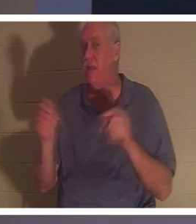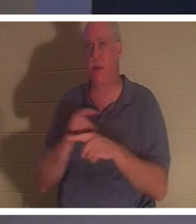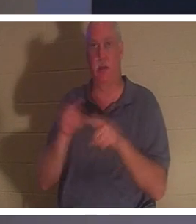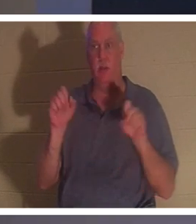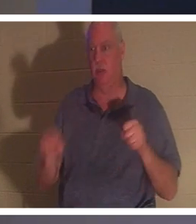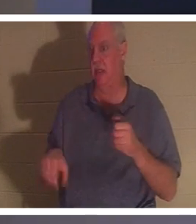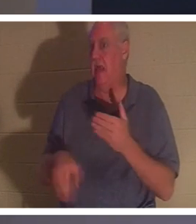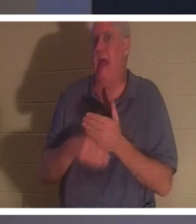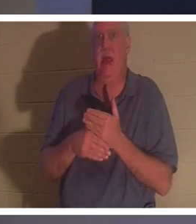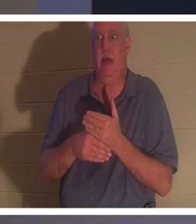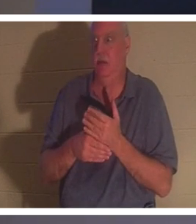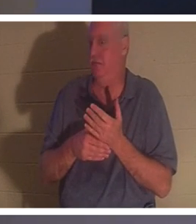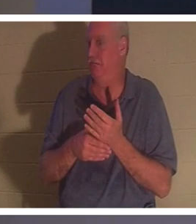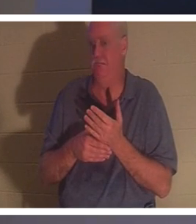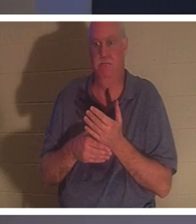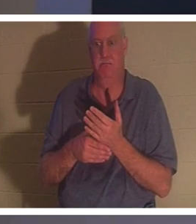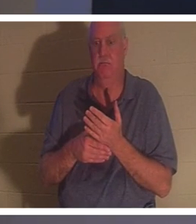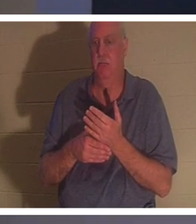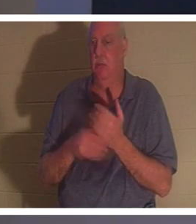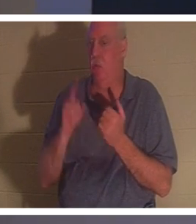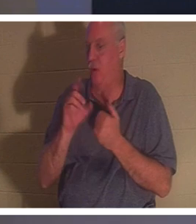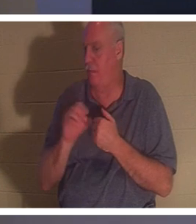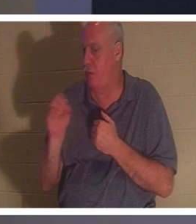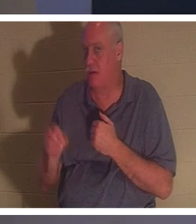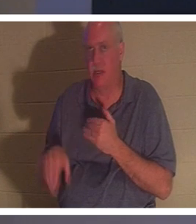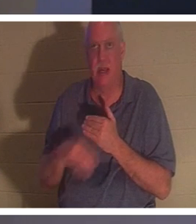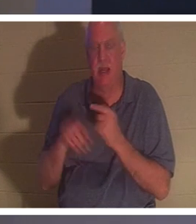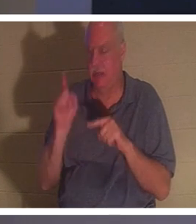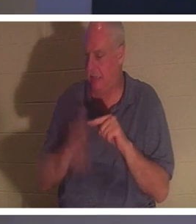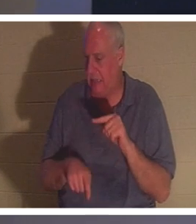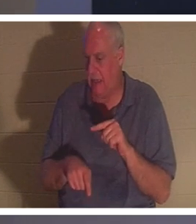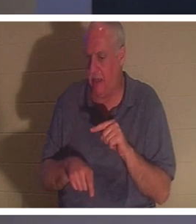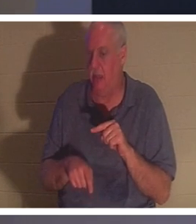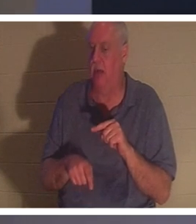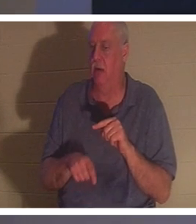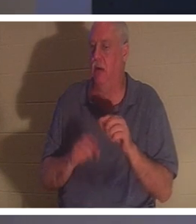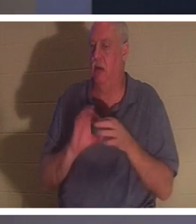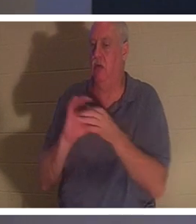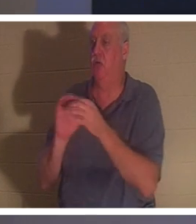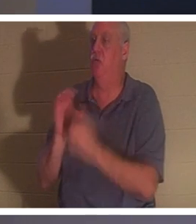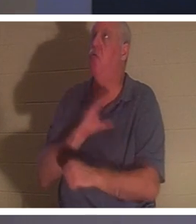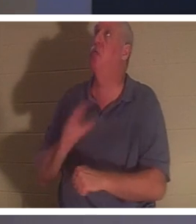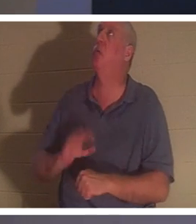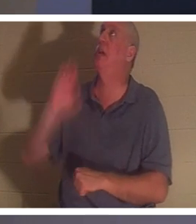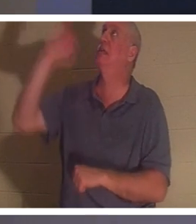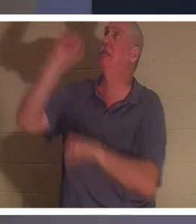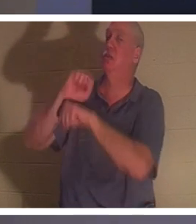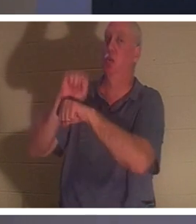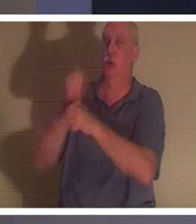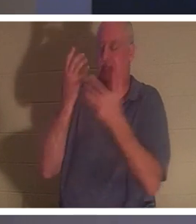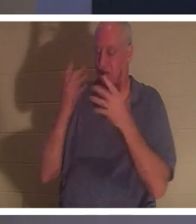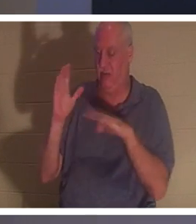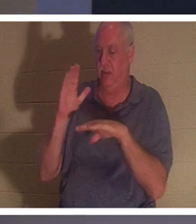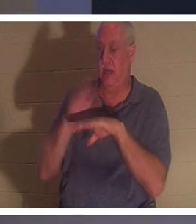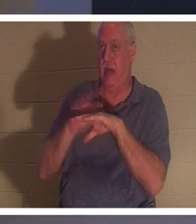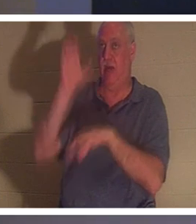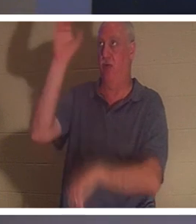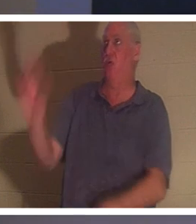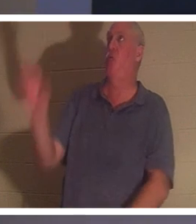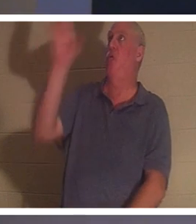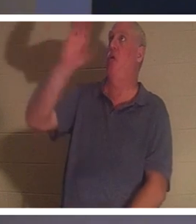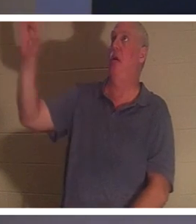! Нет ни одного процента, который вы можете добавить к завершенной работе Христа на кресте. Он пришел, чтобы буквально